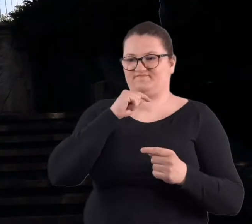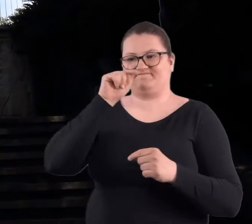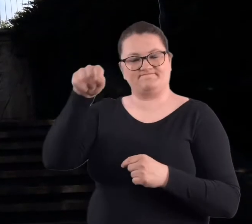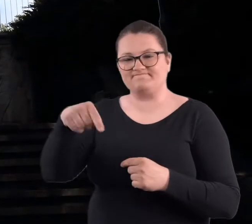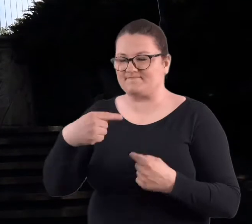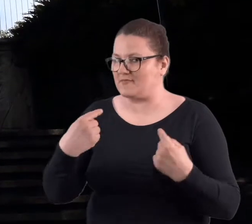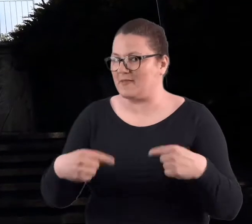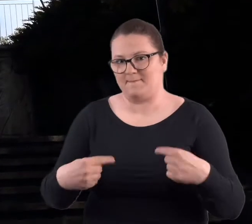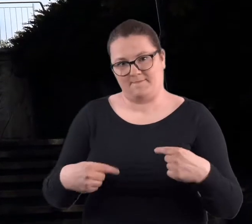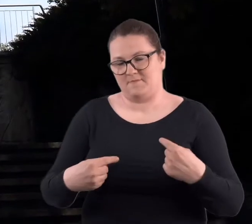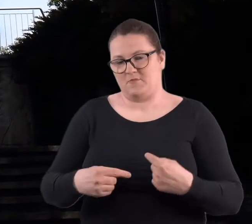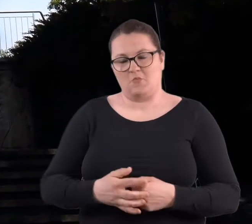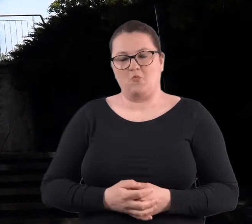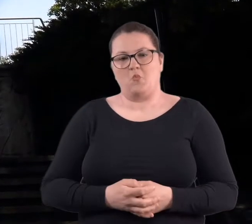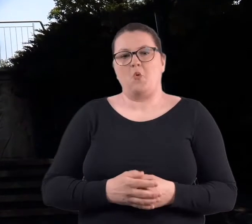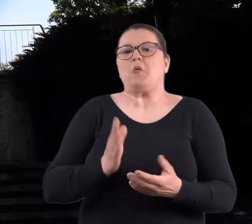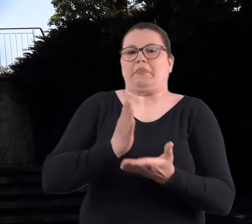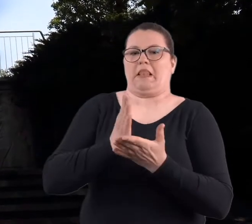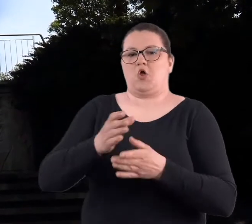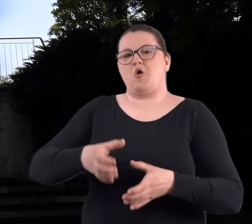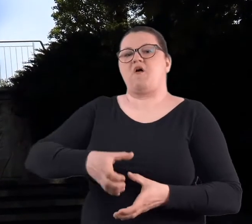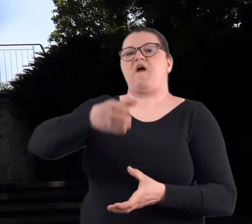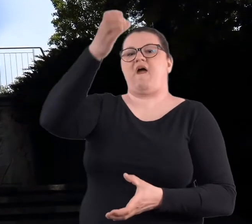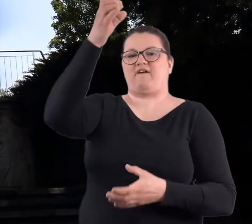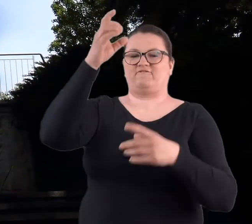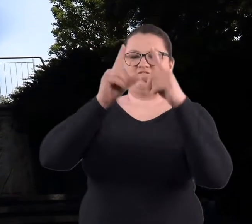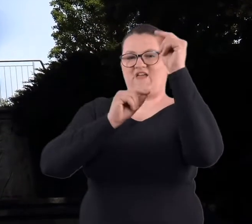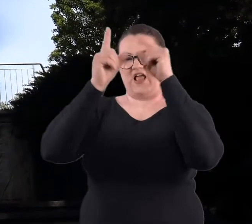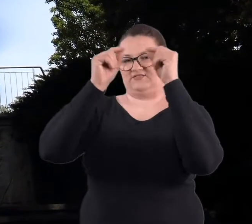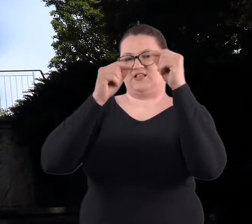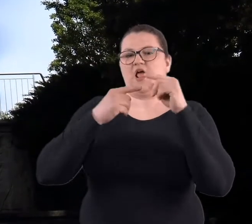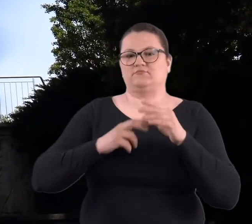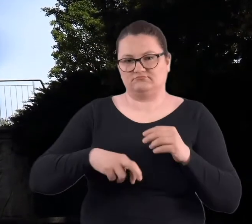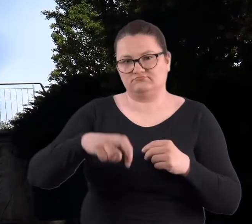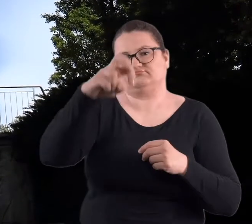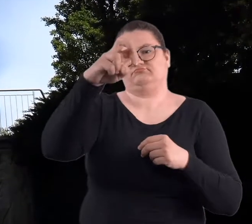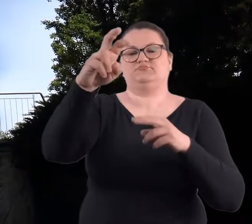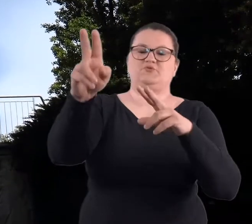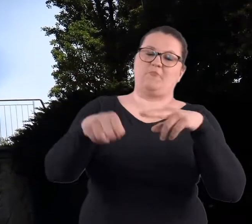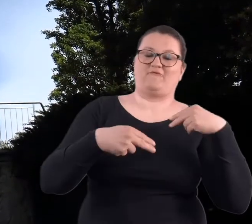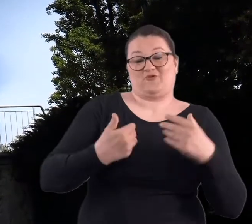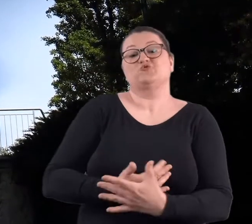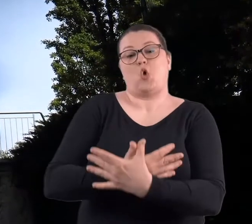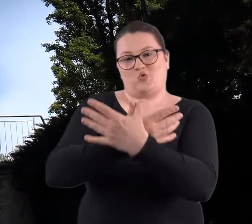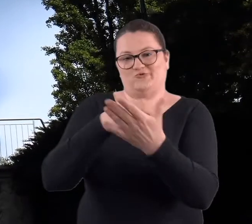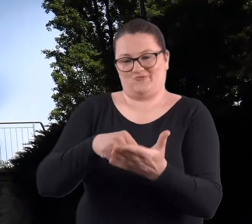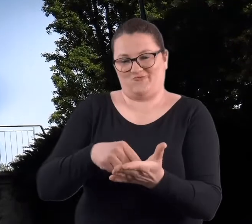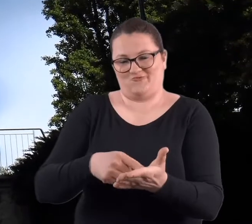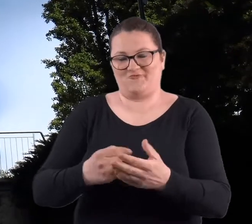Jedynie do tej statui z gwiazdą i z powrotem po tych schodach.